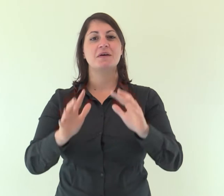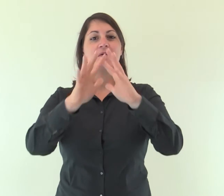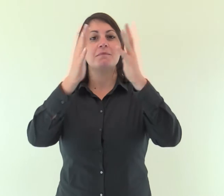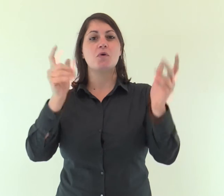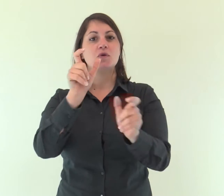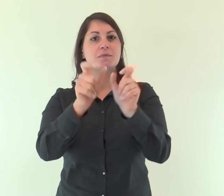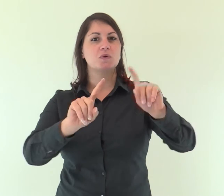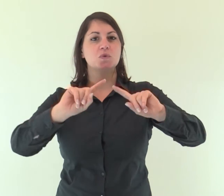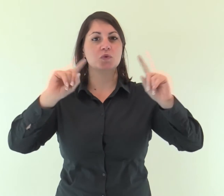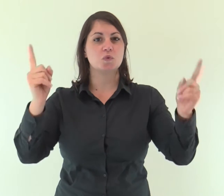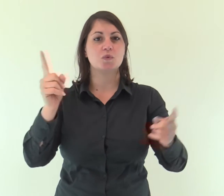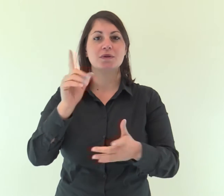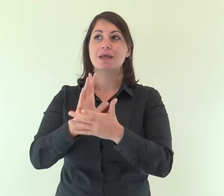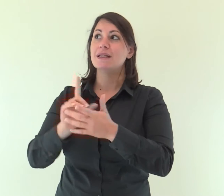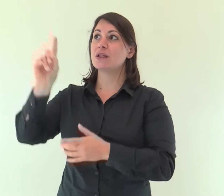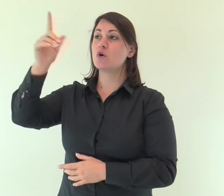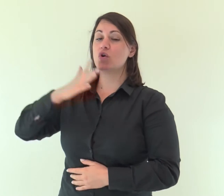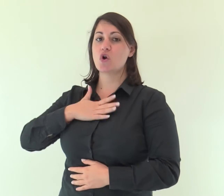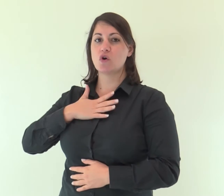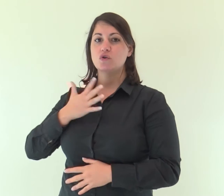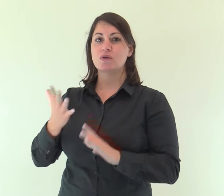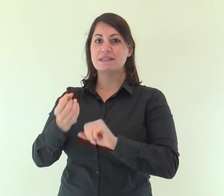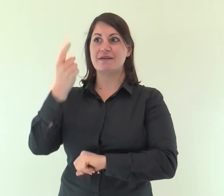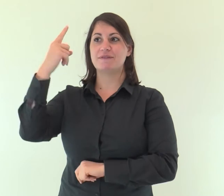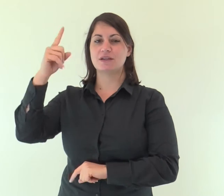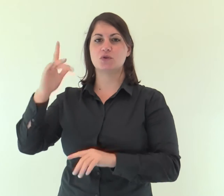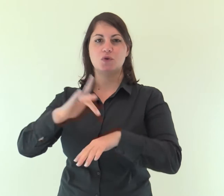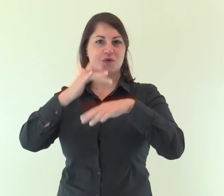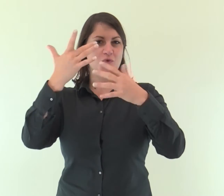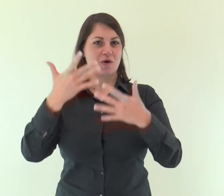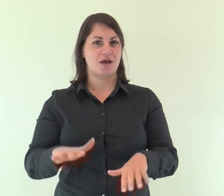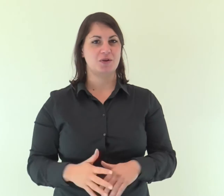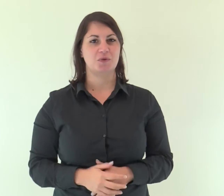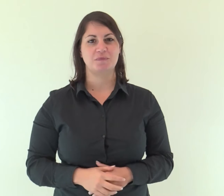Tutta la terra ha veduto la salvezza del nostro Dio.